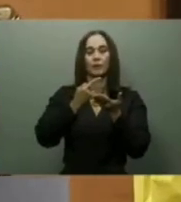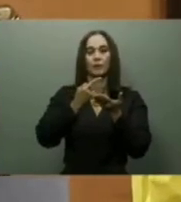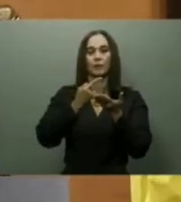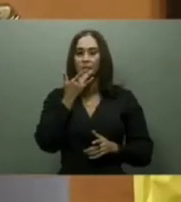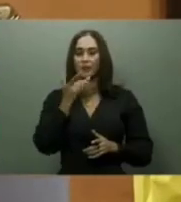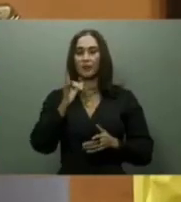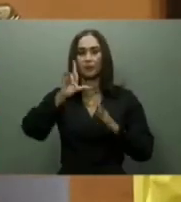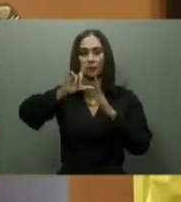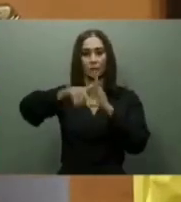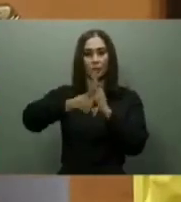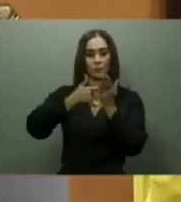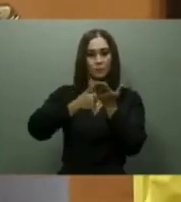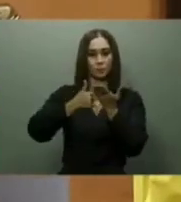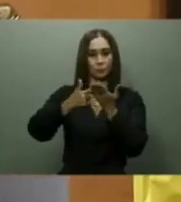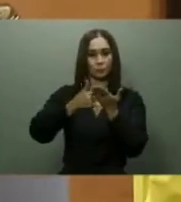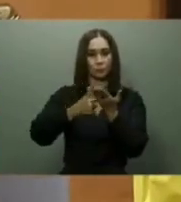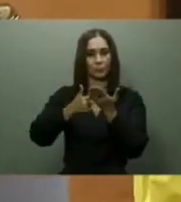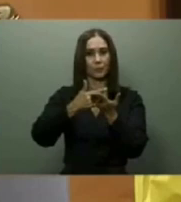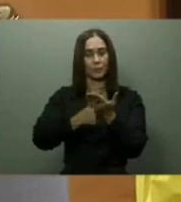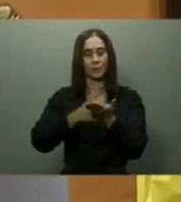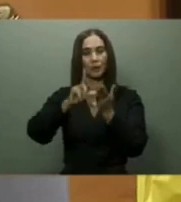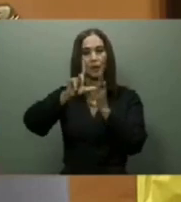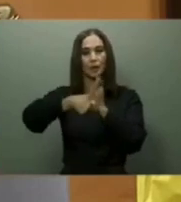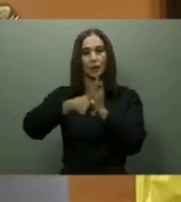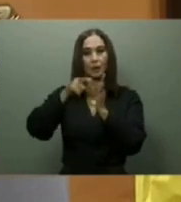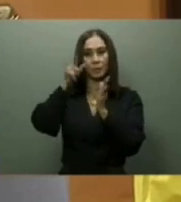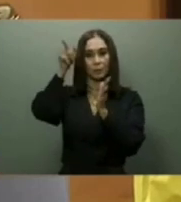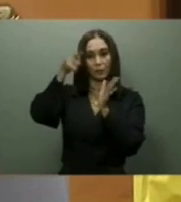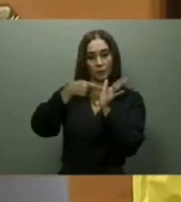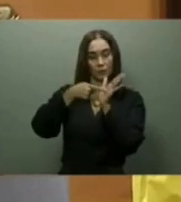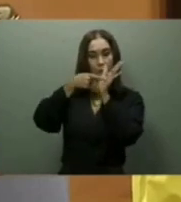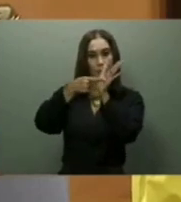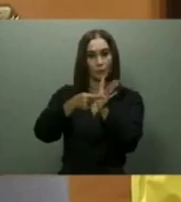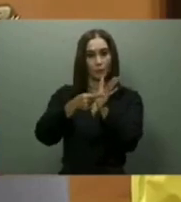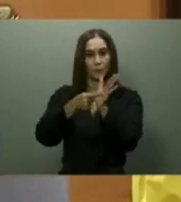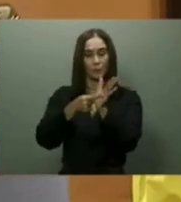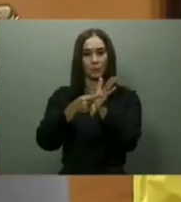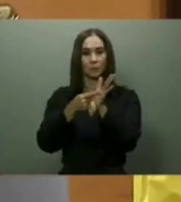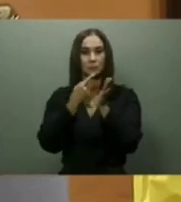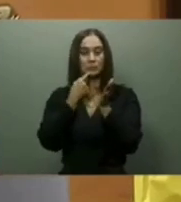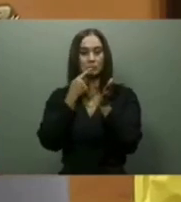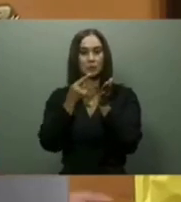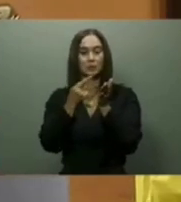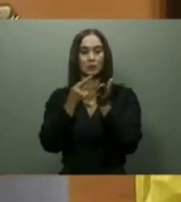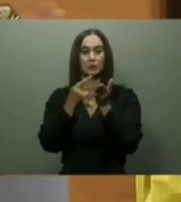y dijo que era una de las apuestas más importantes de su gestión, y que el mismo iniciaría en Cabo Rojo.